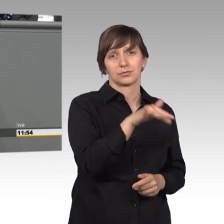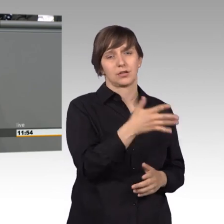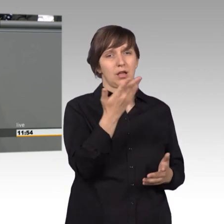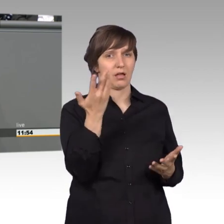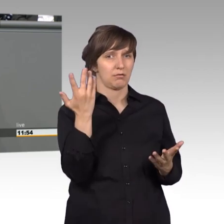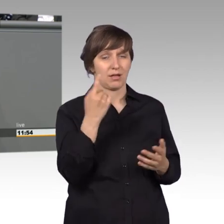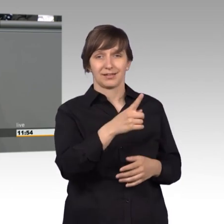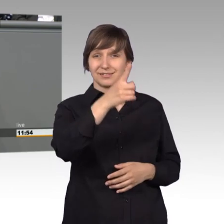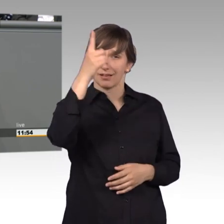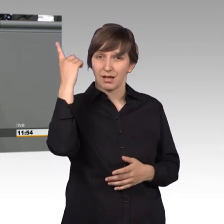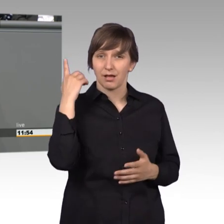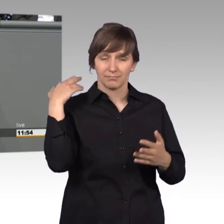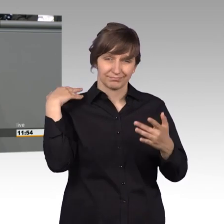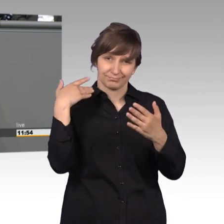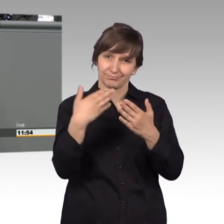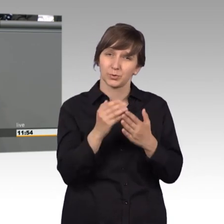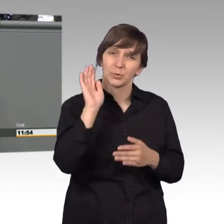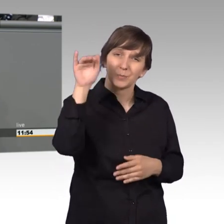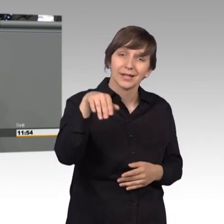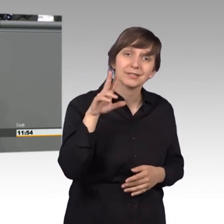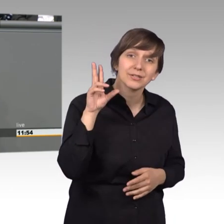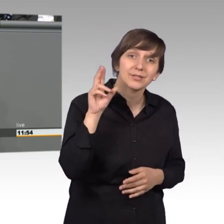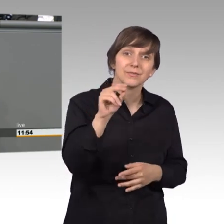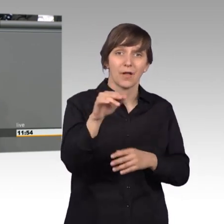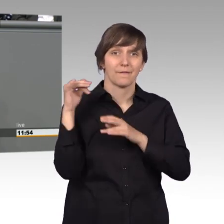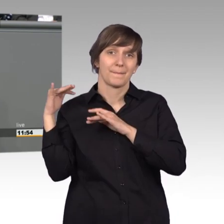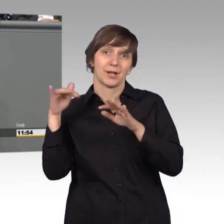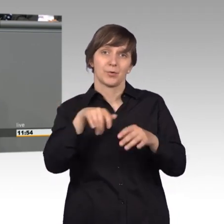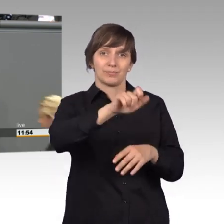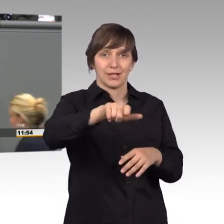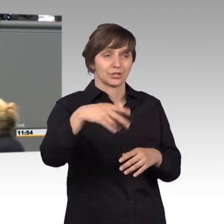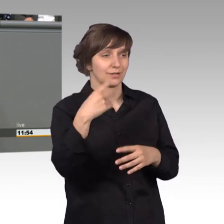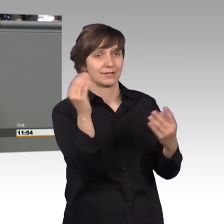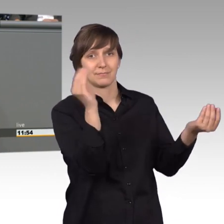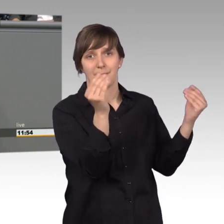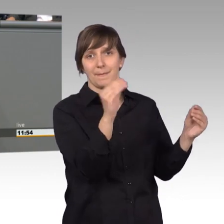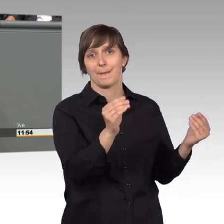mehr als 12 Millionen Menschen, die sich dort geäußert haben. Das spricht dafür,